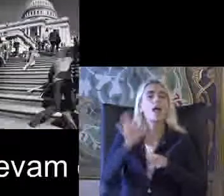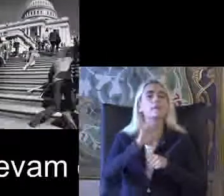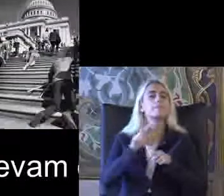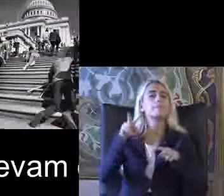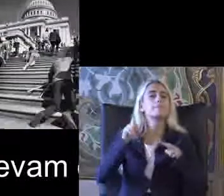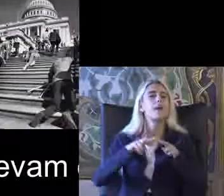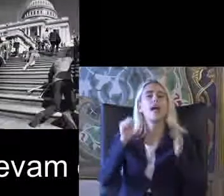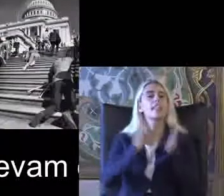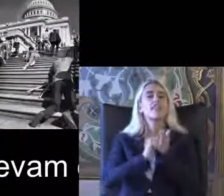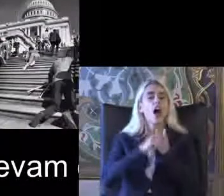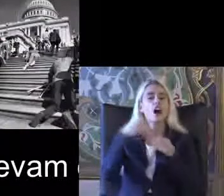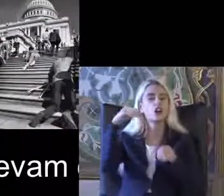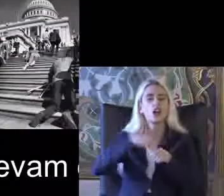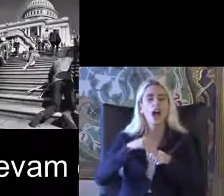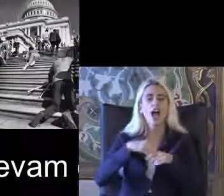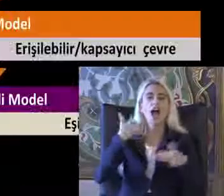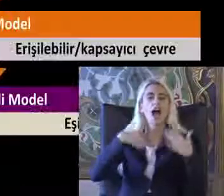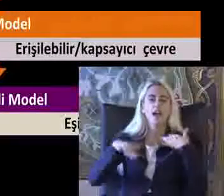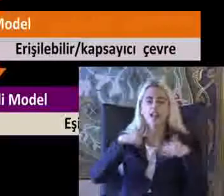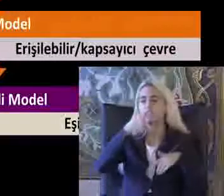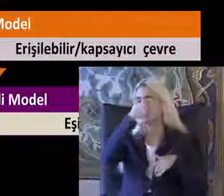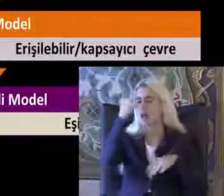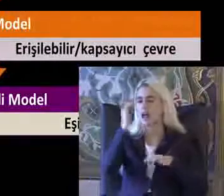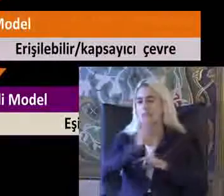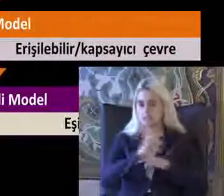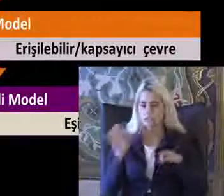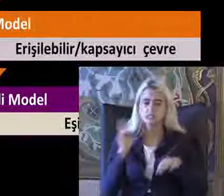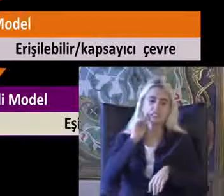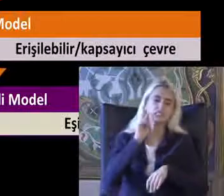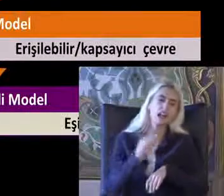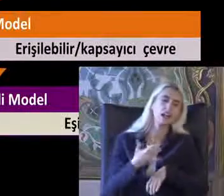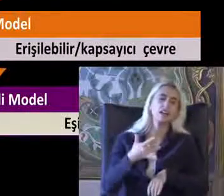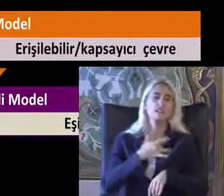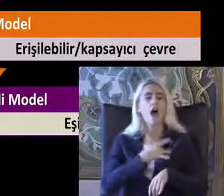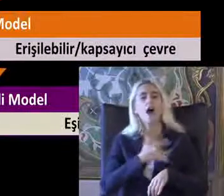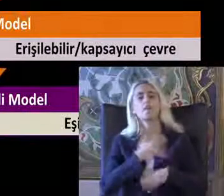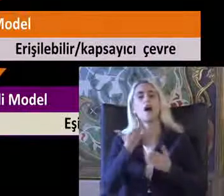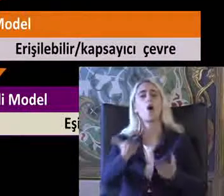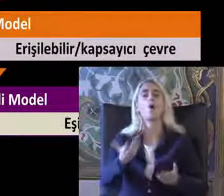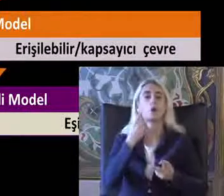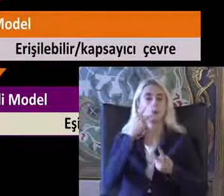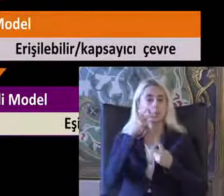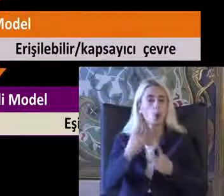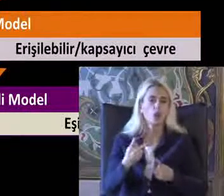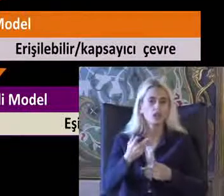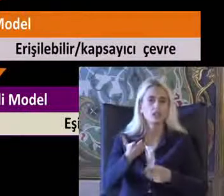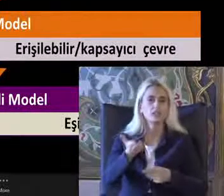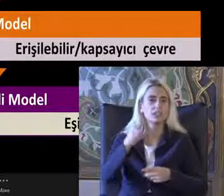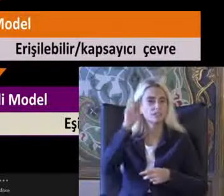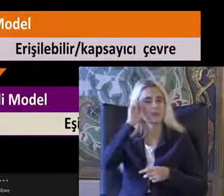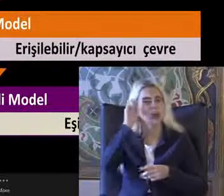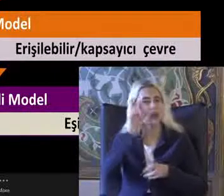Engelli bireyleri talihsiz kurban Zavallı olarak Kişisel trajedi olarak altı çizilerek